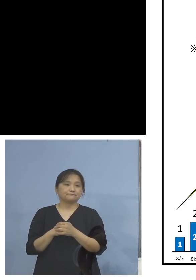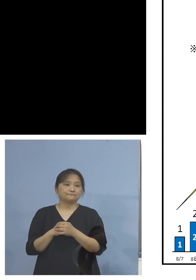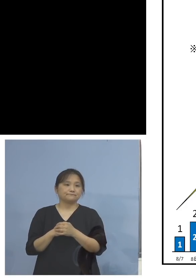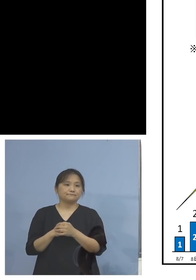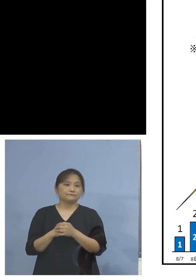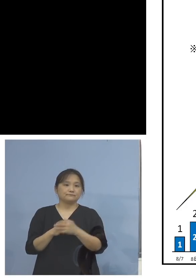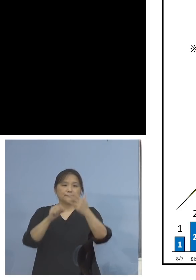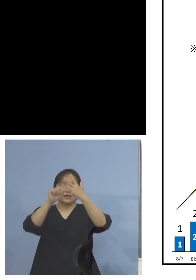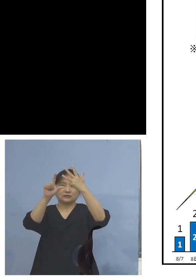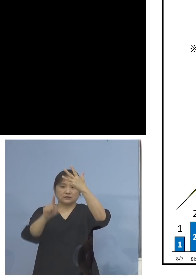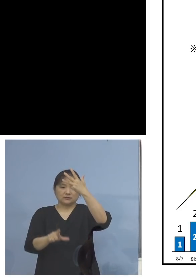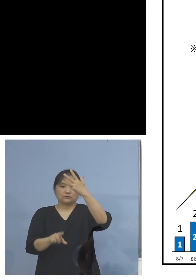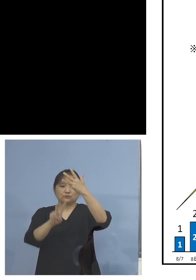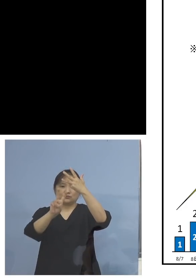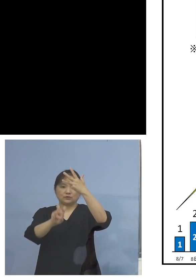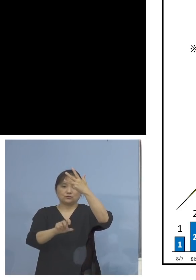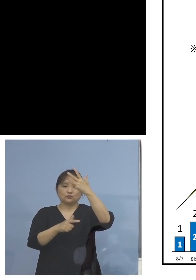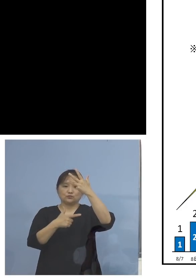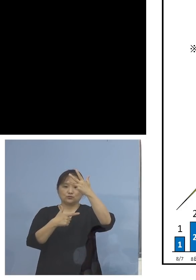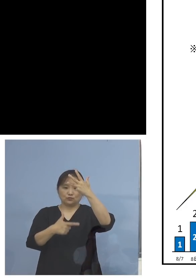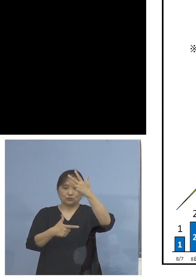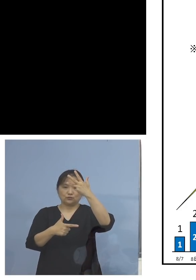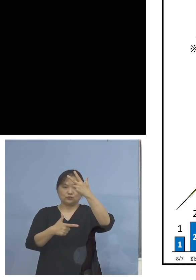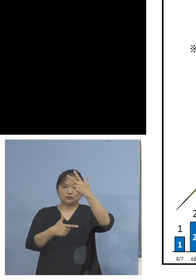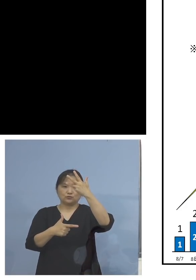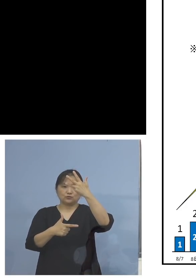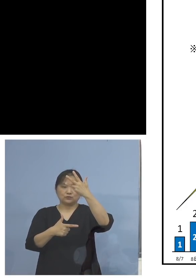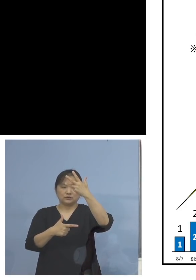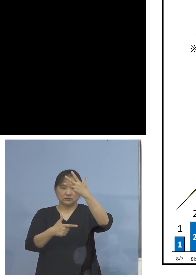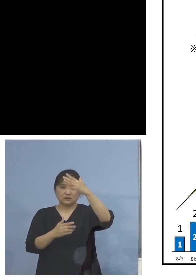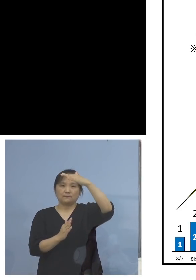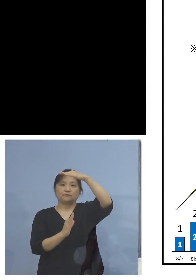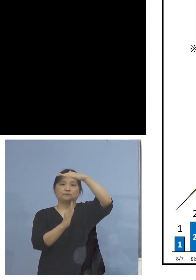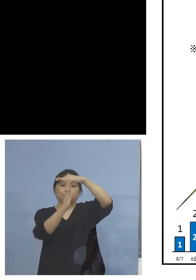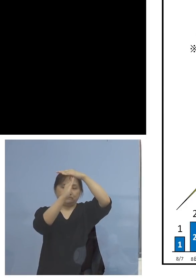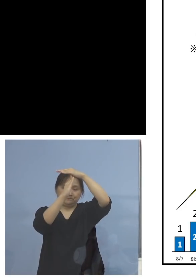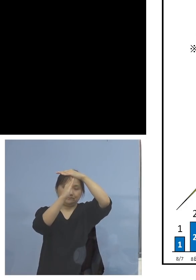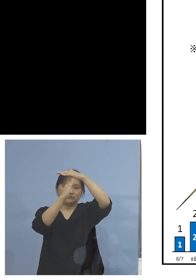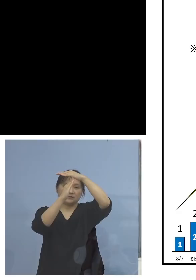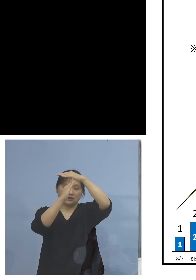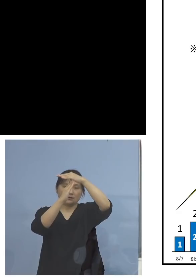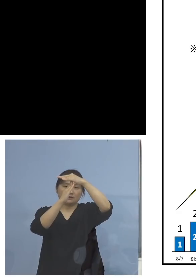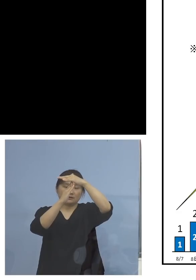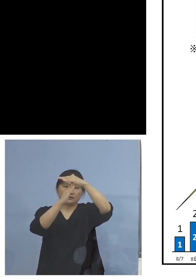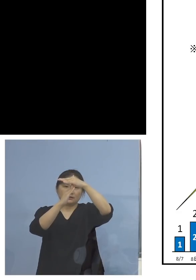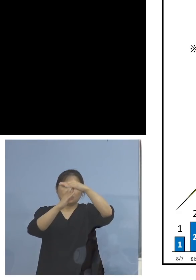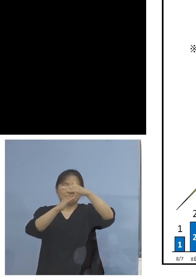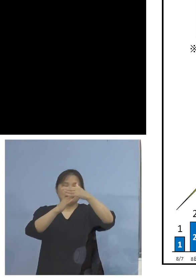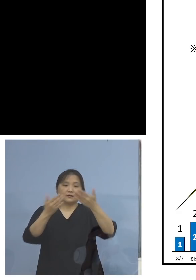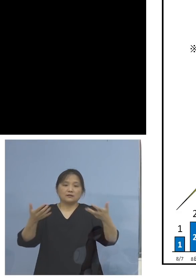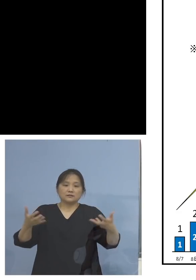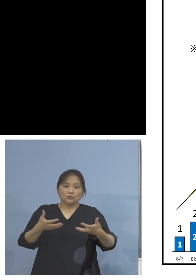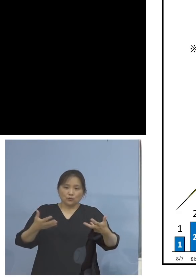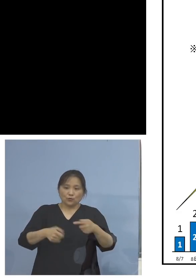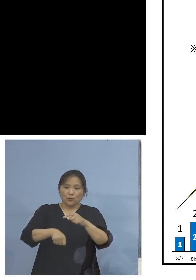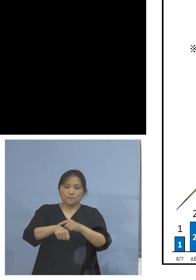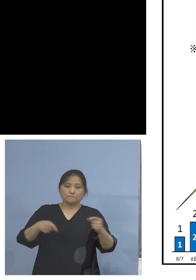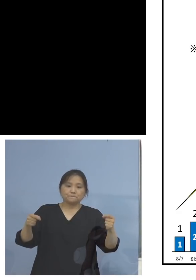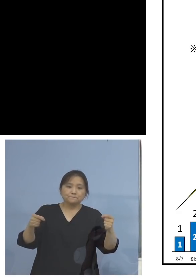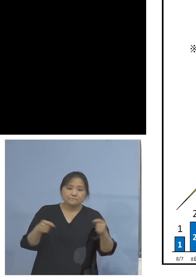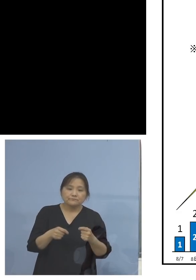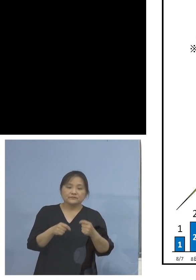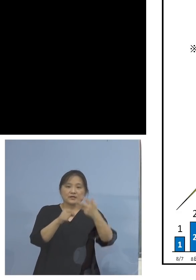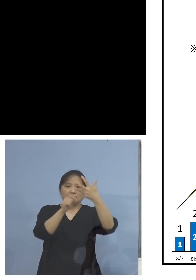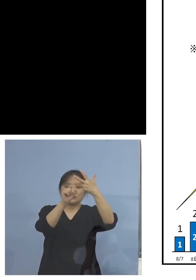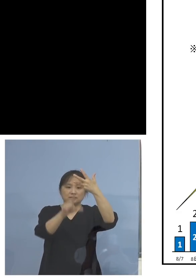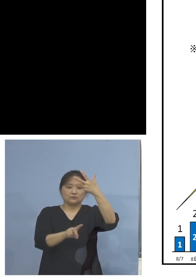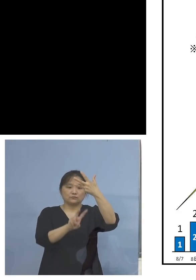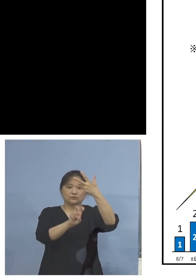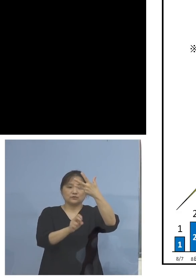8月26日、こちらをピークといたしまして 時短営業が導入された8月27日以降